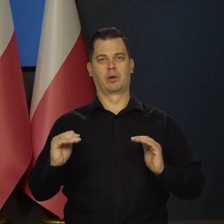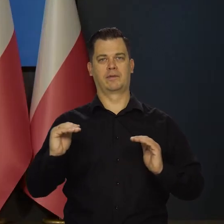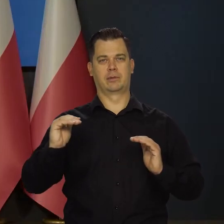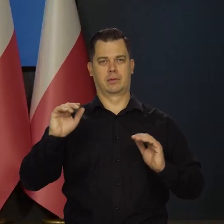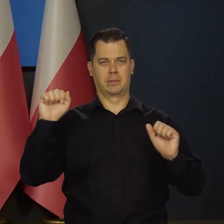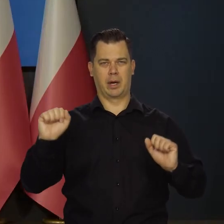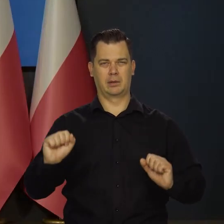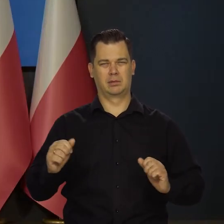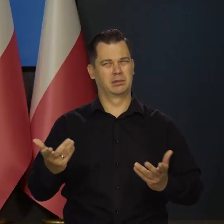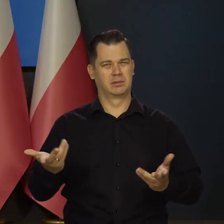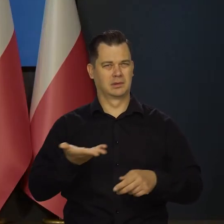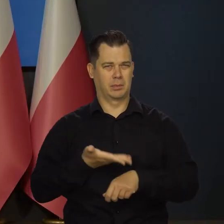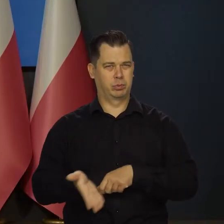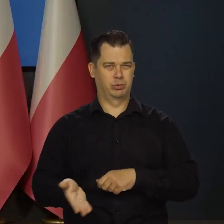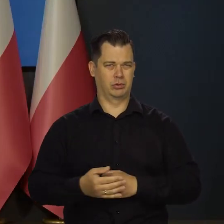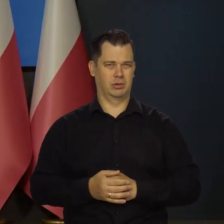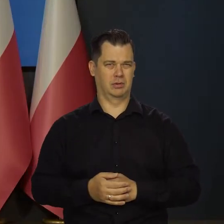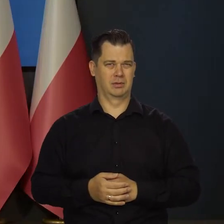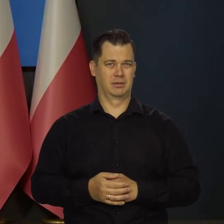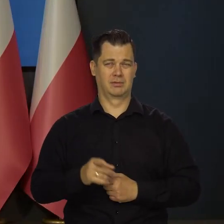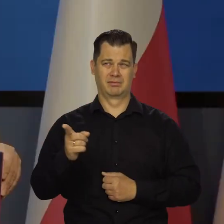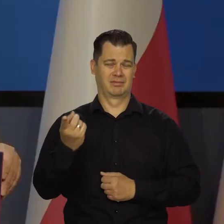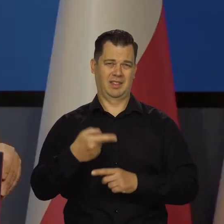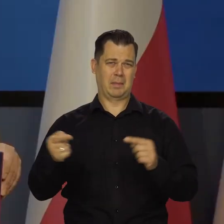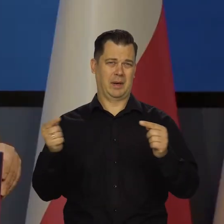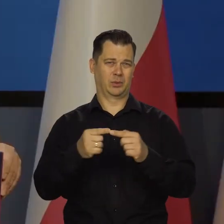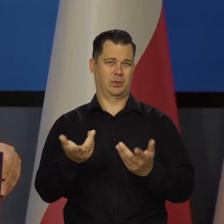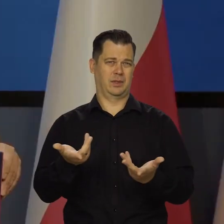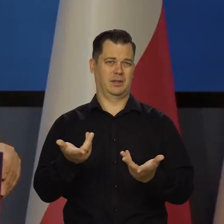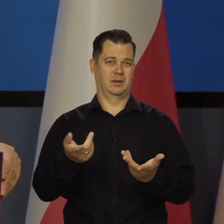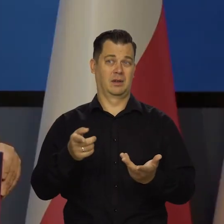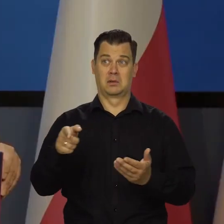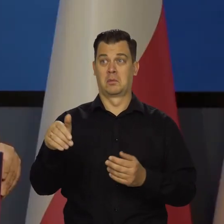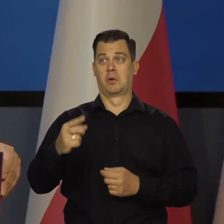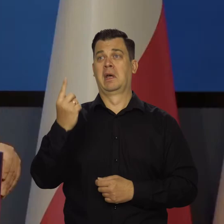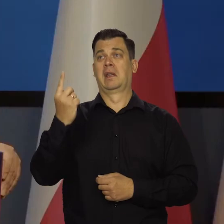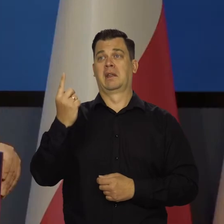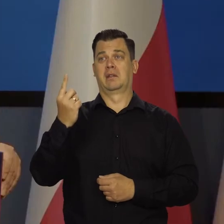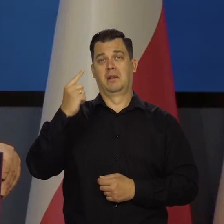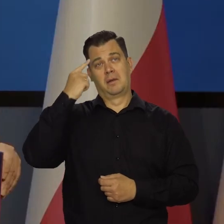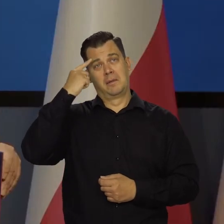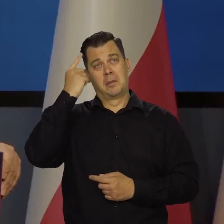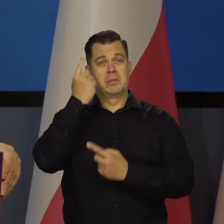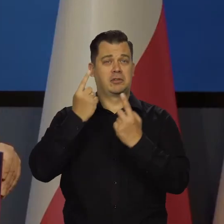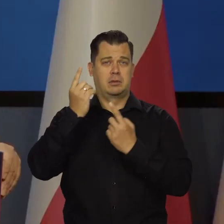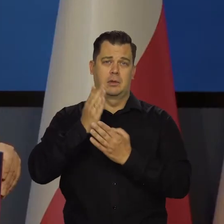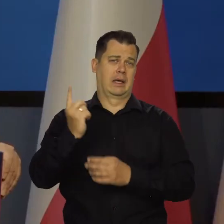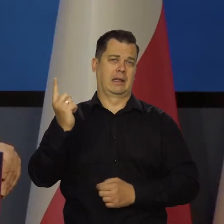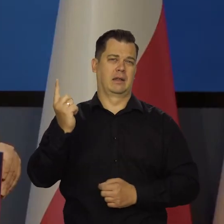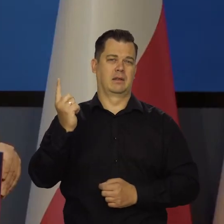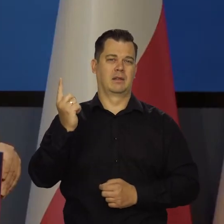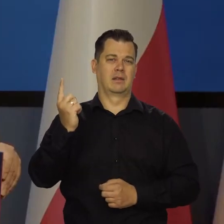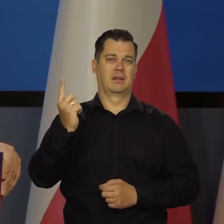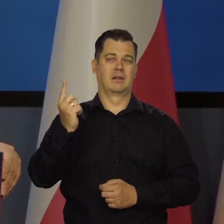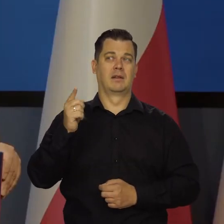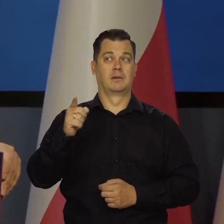czyli nie bardzo to się sprawdza, co ona mówi, może ono jakiś wyjątek od innych członków zarządu. Tam jest dobry i szlachetny zwyczaj,